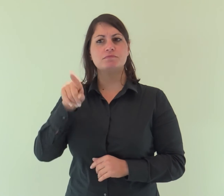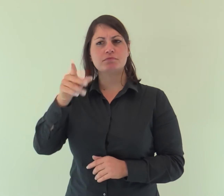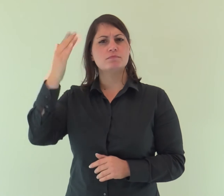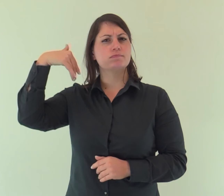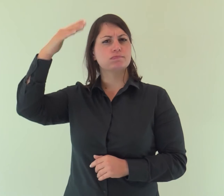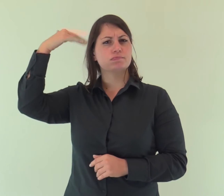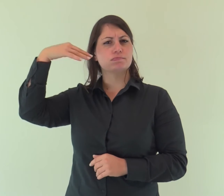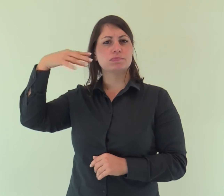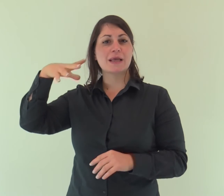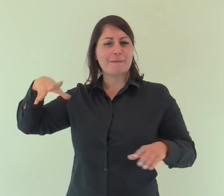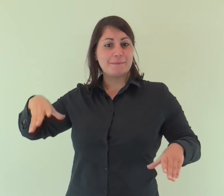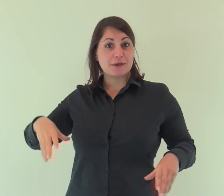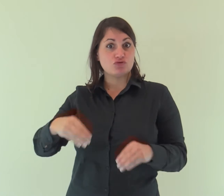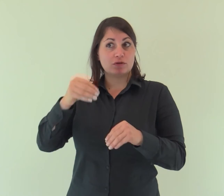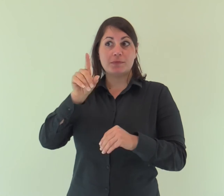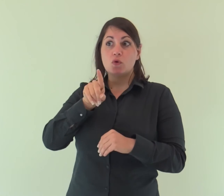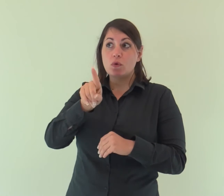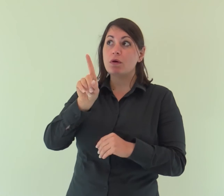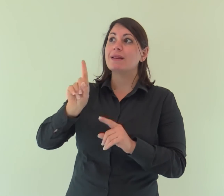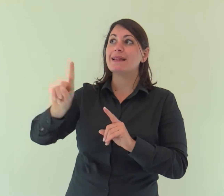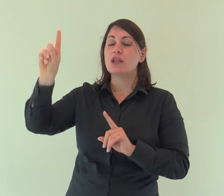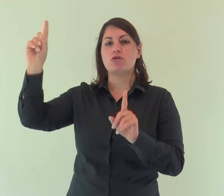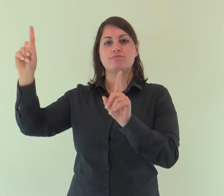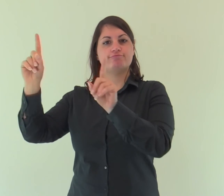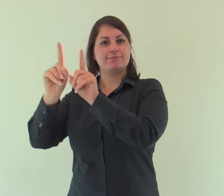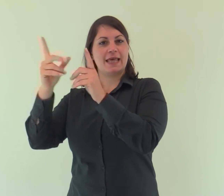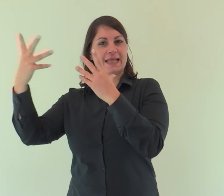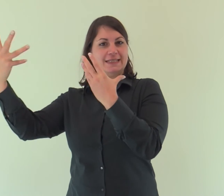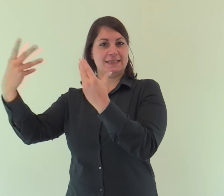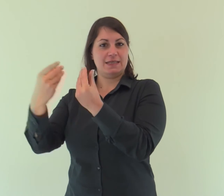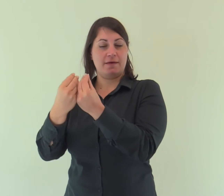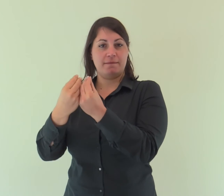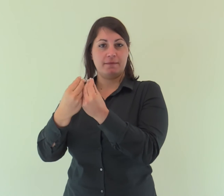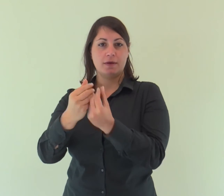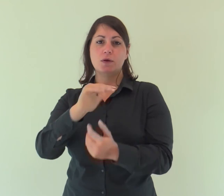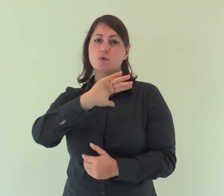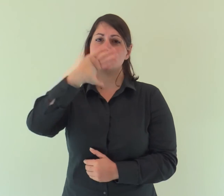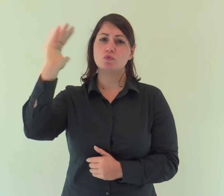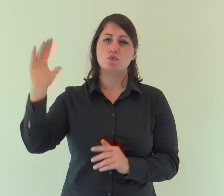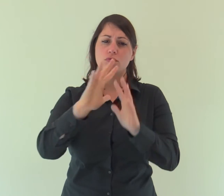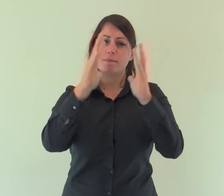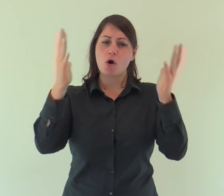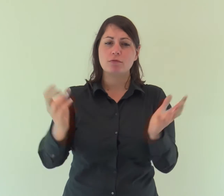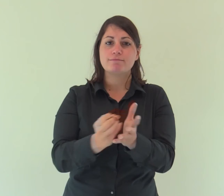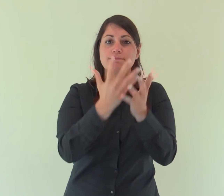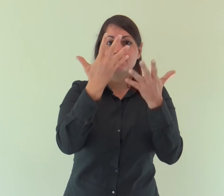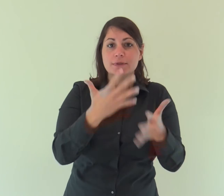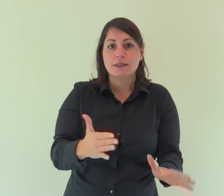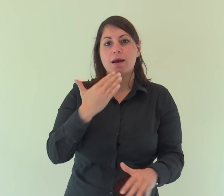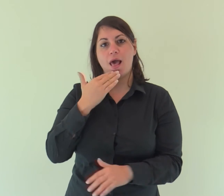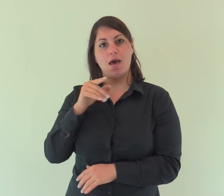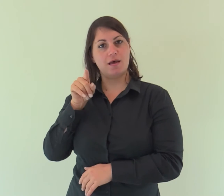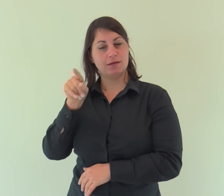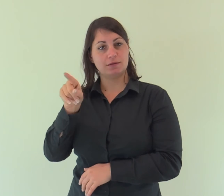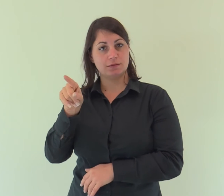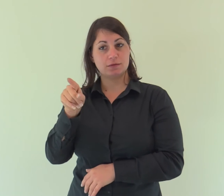Egli era, in principio, presso Dio: tutto è stato fatto per mezzo di lui